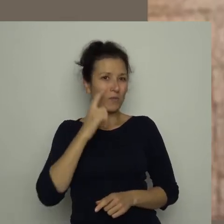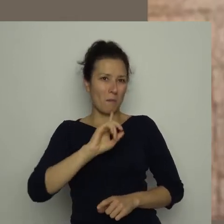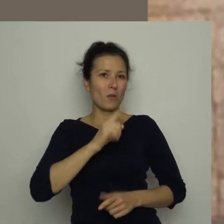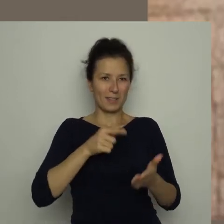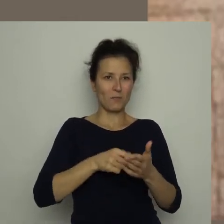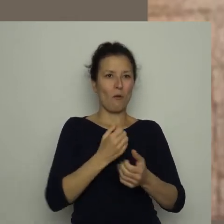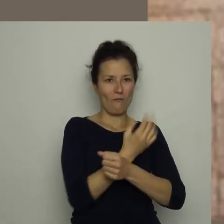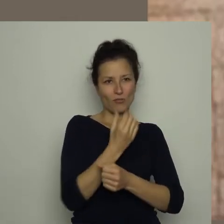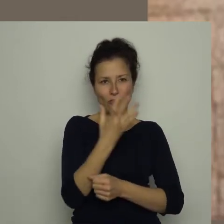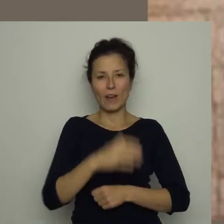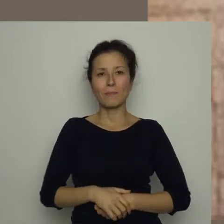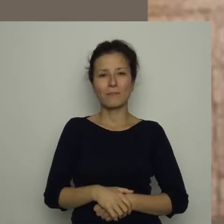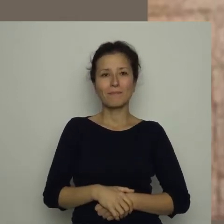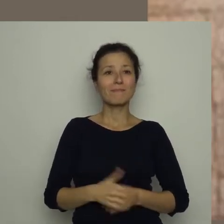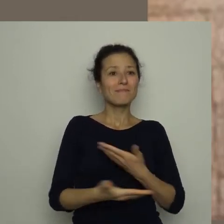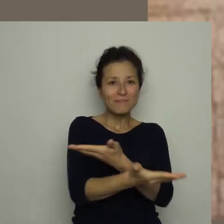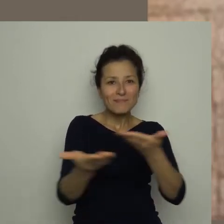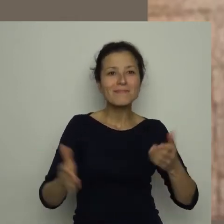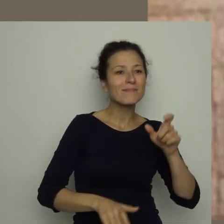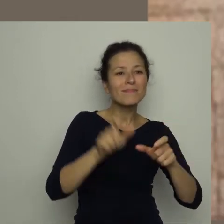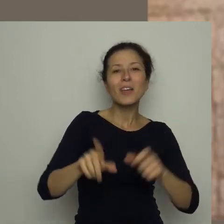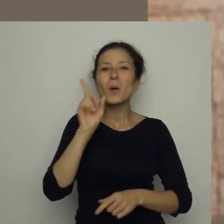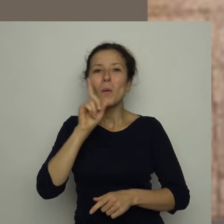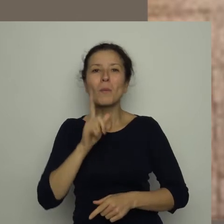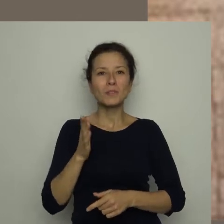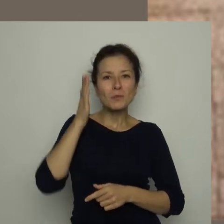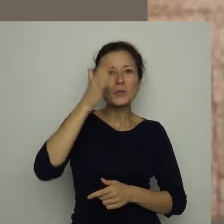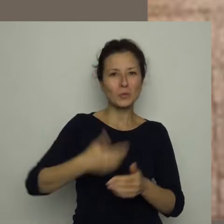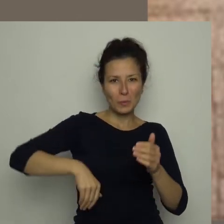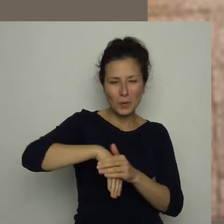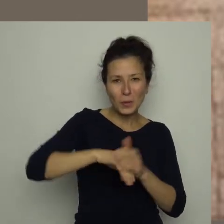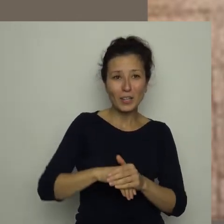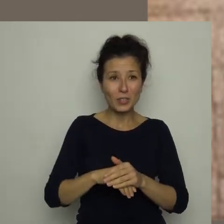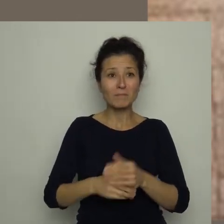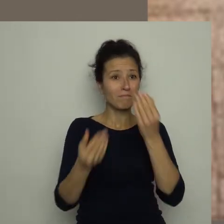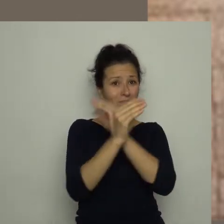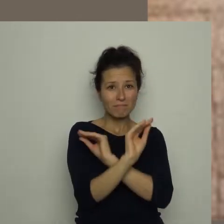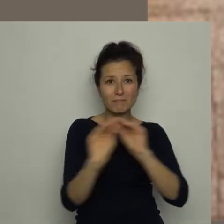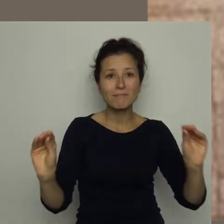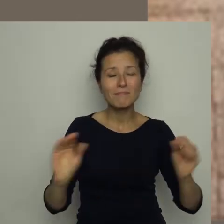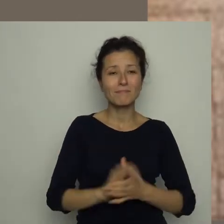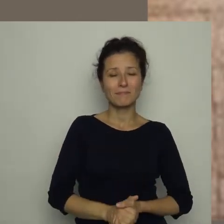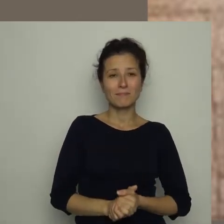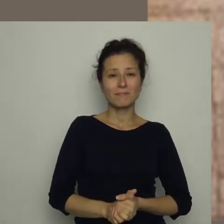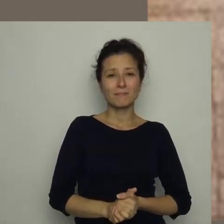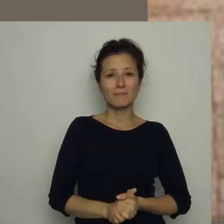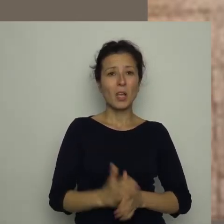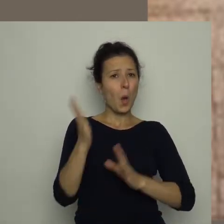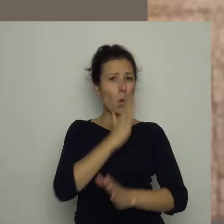Drodzy chłopcy, przyszli piłkarze! Zwracam się do was z gorącym apelem: unikajcie słodyczy!